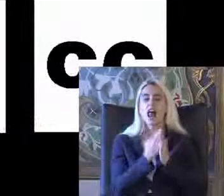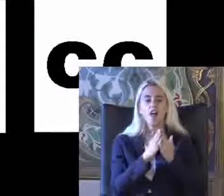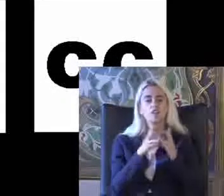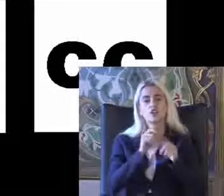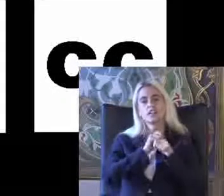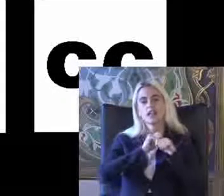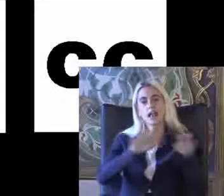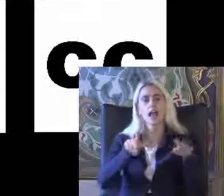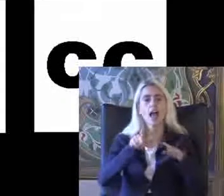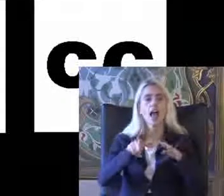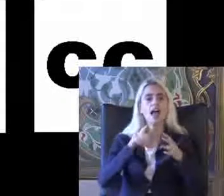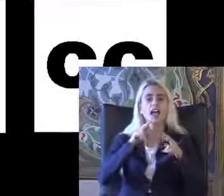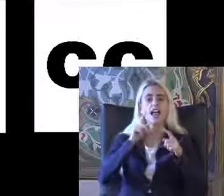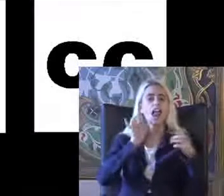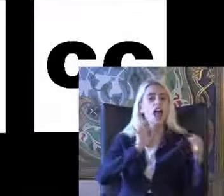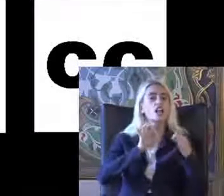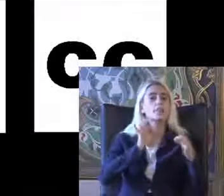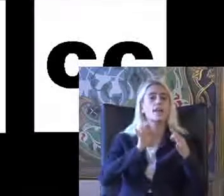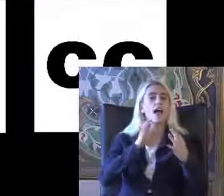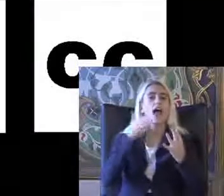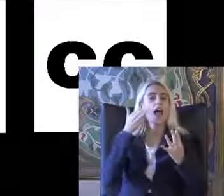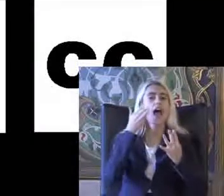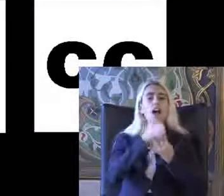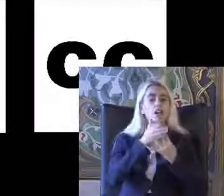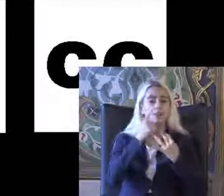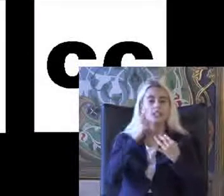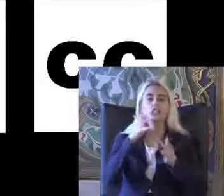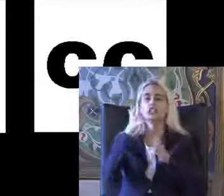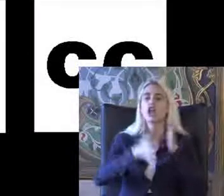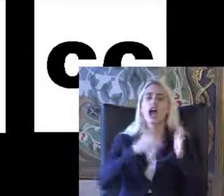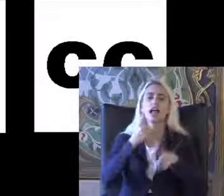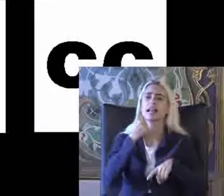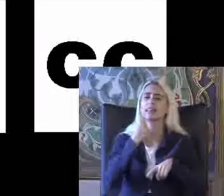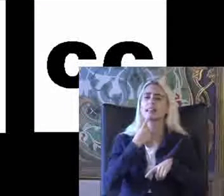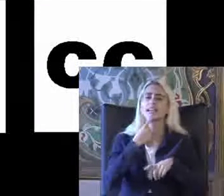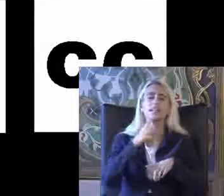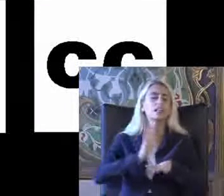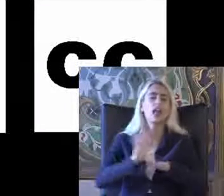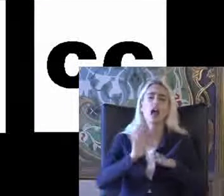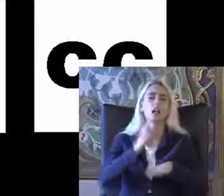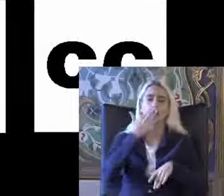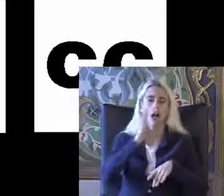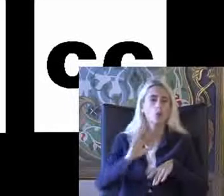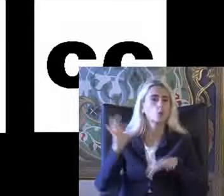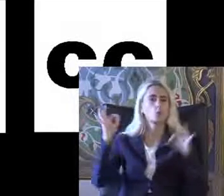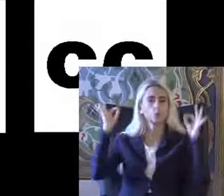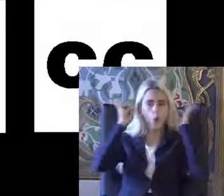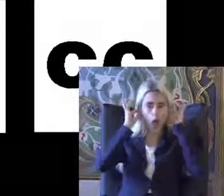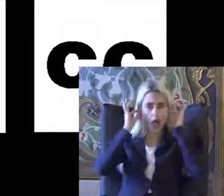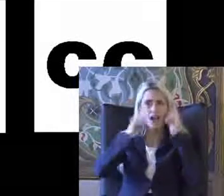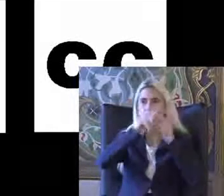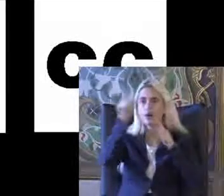Iletişim erişilebilirliği Sadece işaret dili ile sınırlı değil Kulaklıkla kullanın Bireylerin